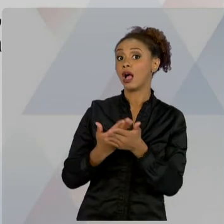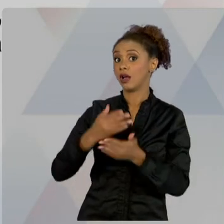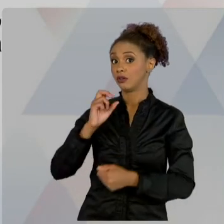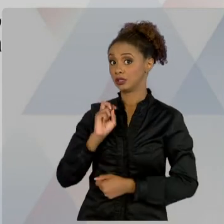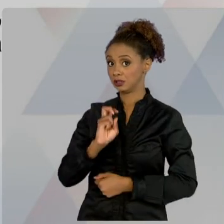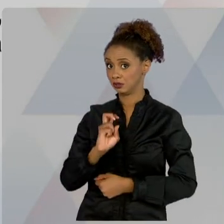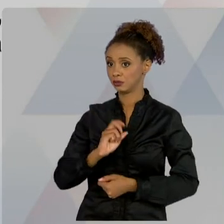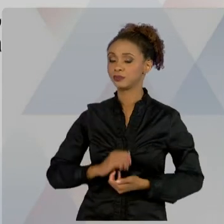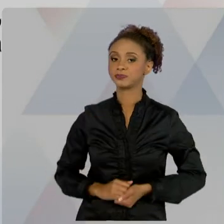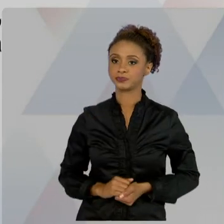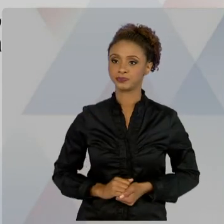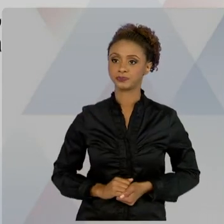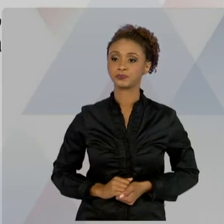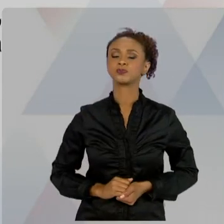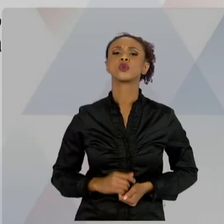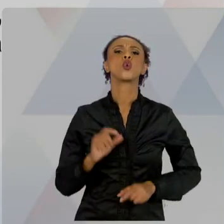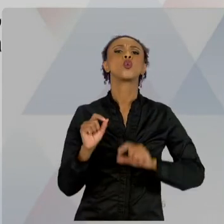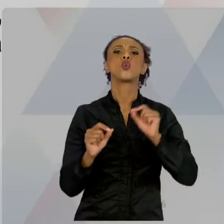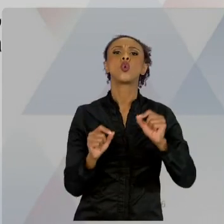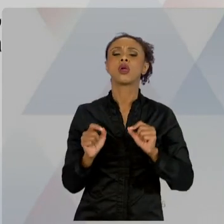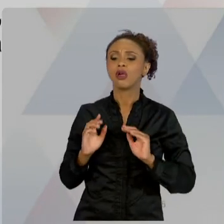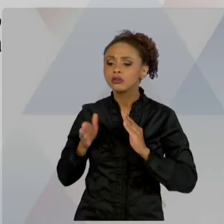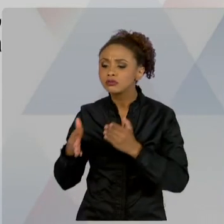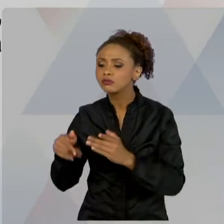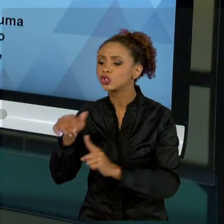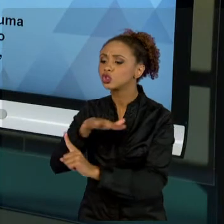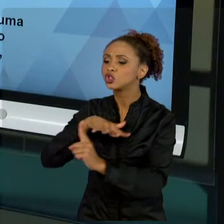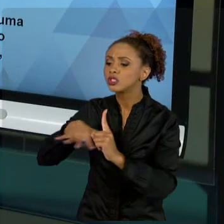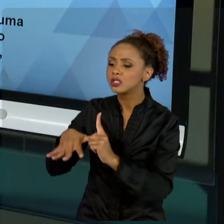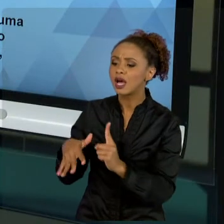BEM-ESTAR SOCIAL É IMPORTANTÍSSIMO. AQUELA VISÃO